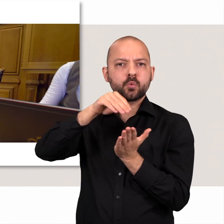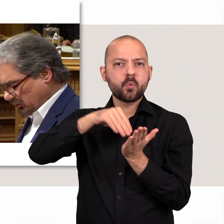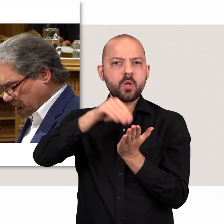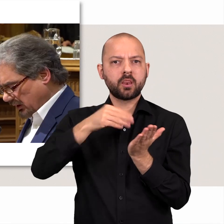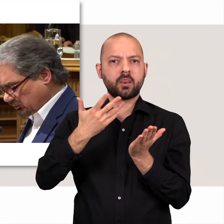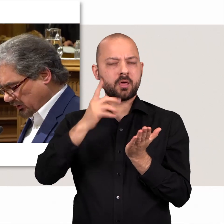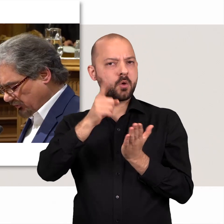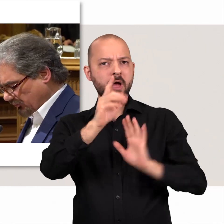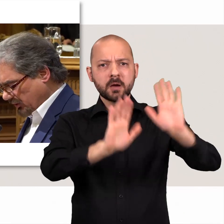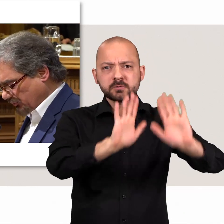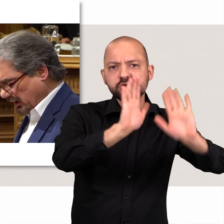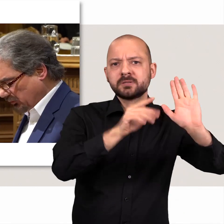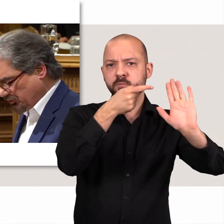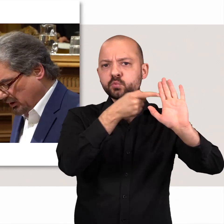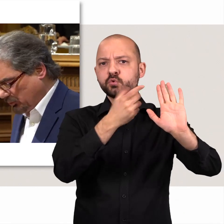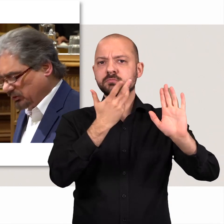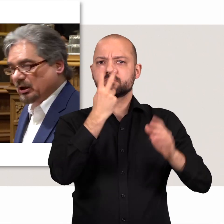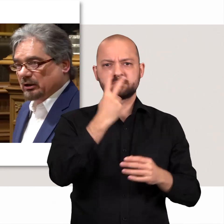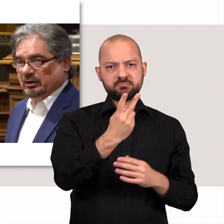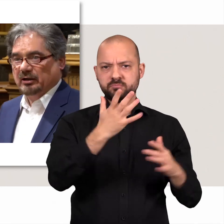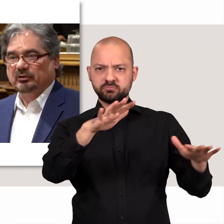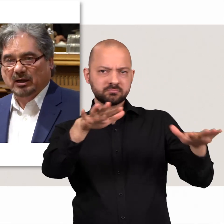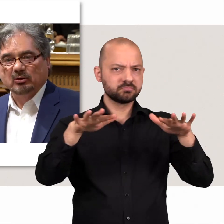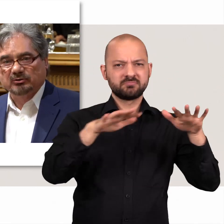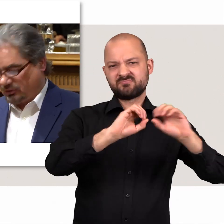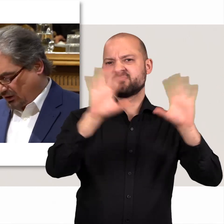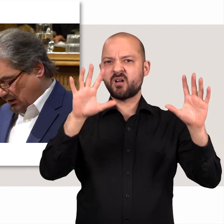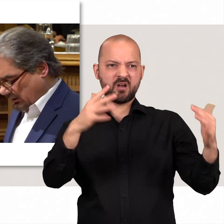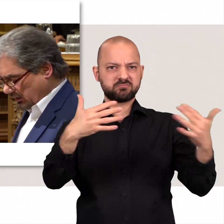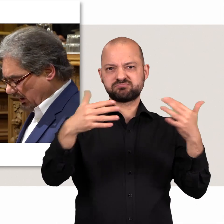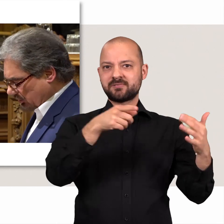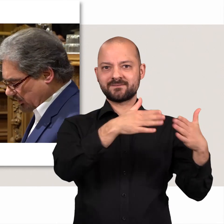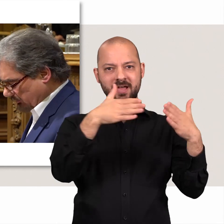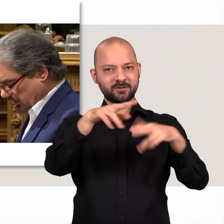Gerade bei solchen Abstimmungen sind die Gegensätze zwischen den Abgeordneten und den Fraktionen deutlich.